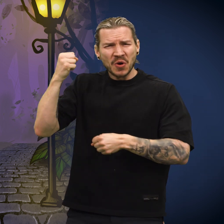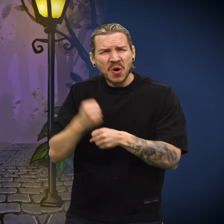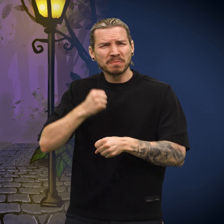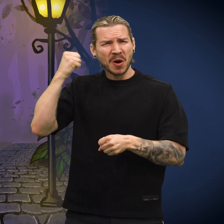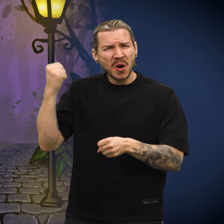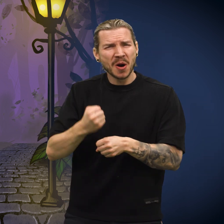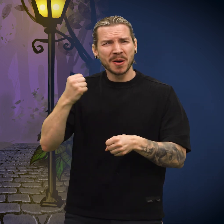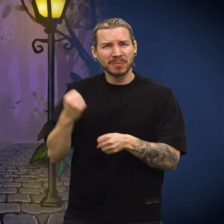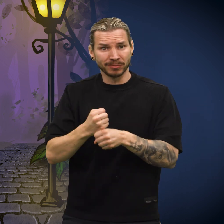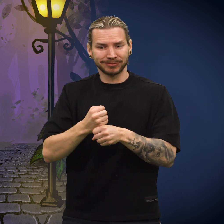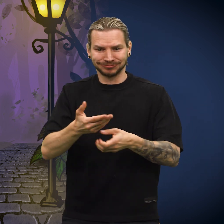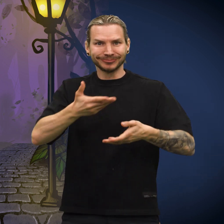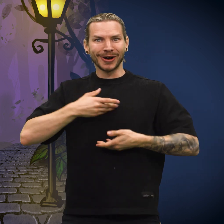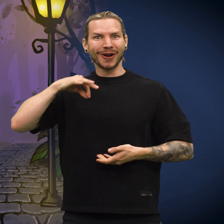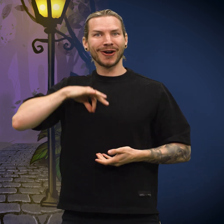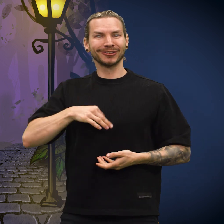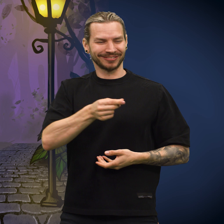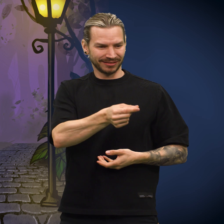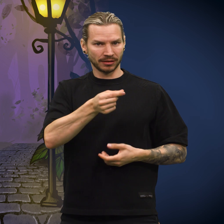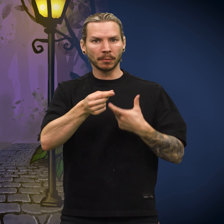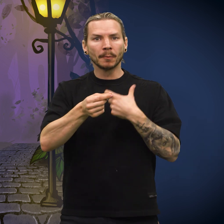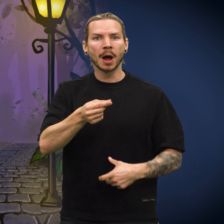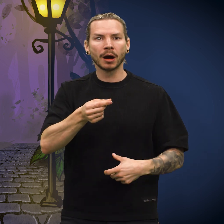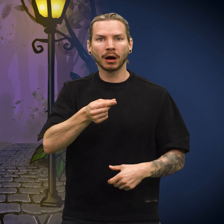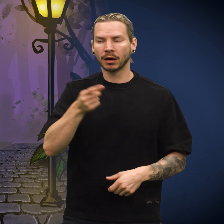«Hun hadde jobbet og strevet for lønn si, og så fikk hun meg!»